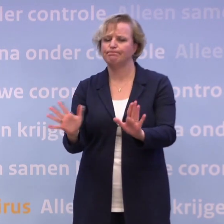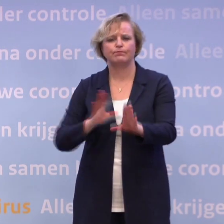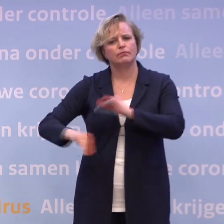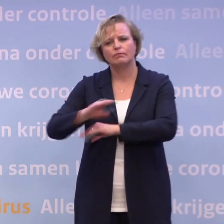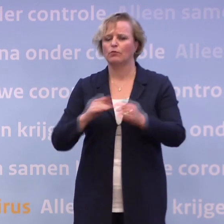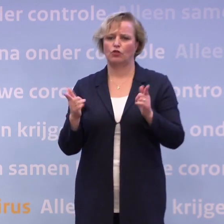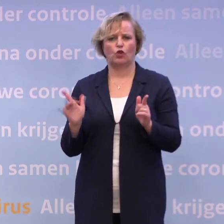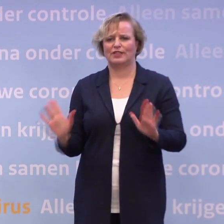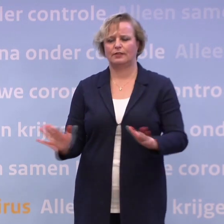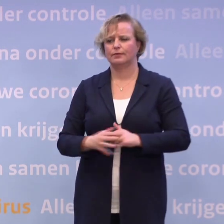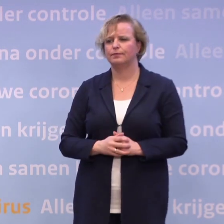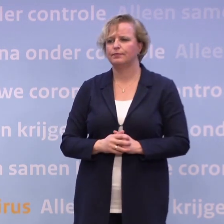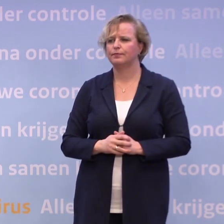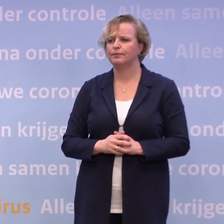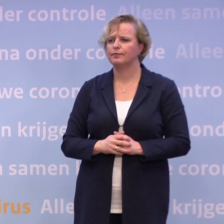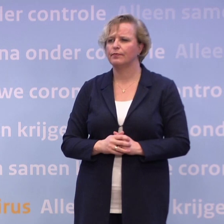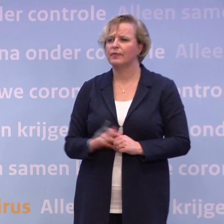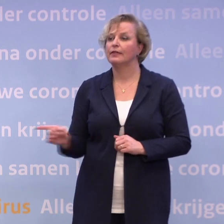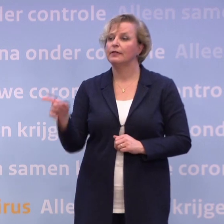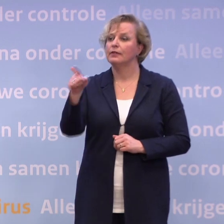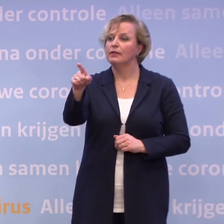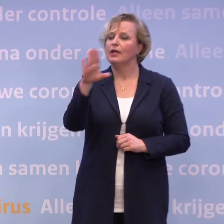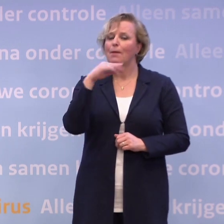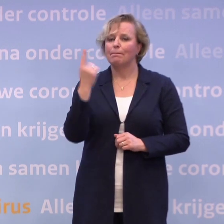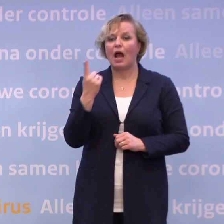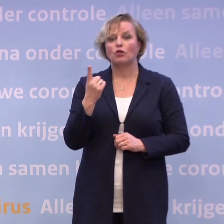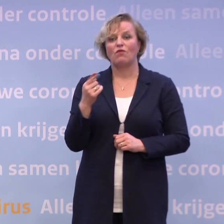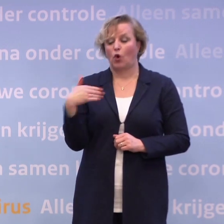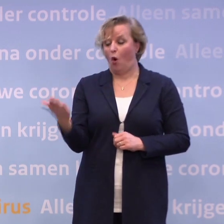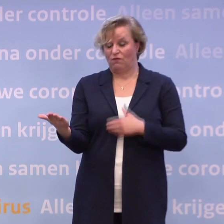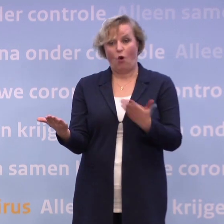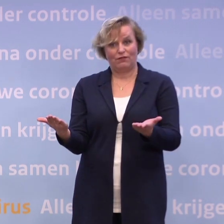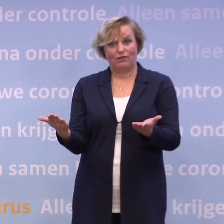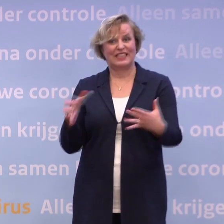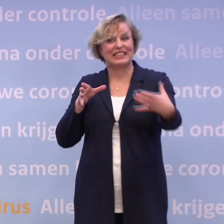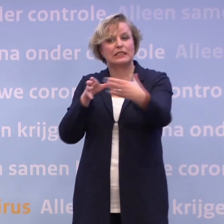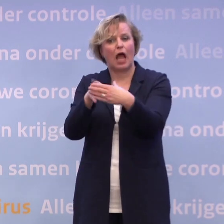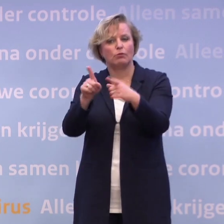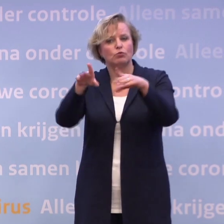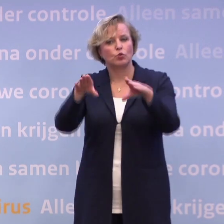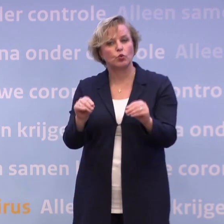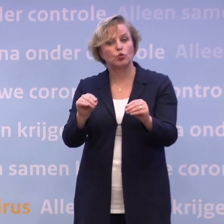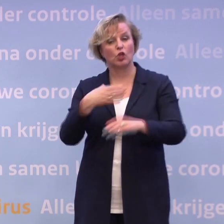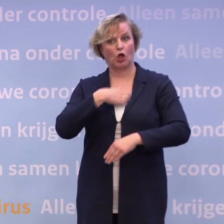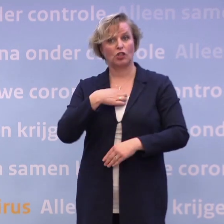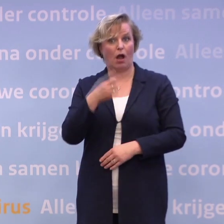Oké. U heeft het over: we staan voor een tweesprong... ...we moeten het samen doen, het hangt van het gedrag af, zegt u, meneer De Jonge.